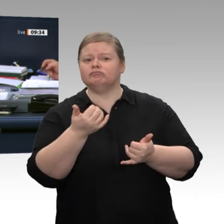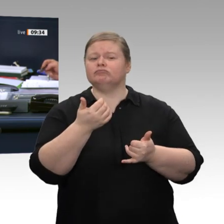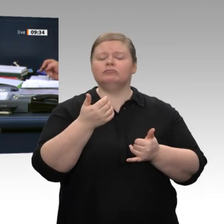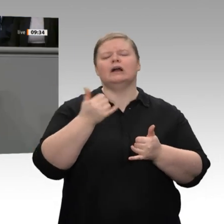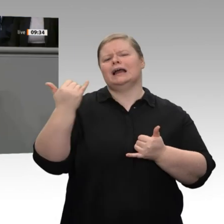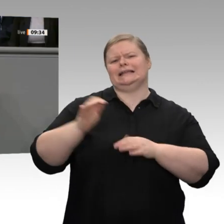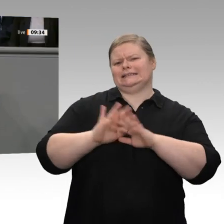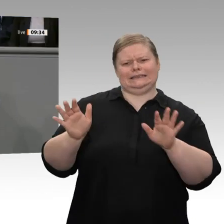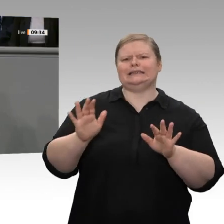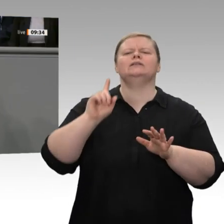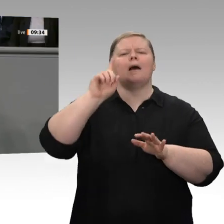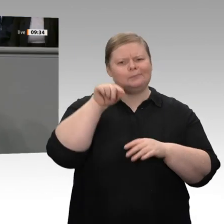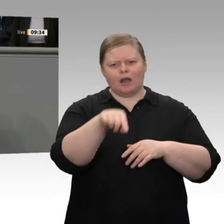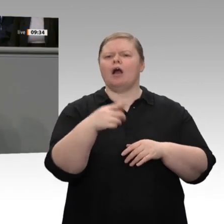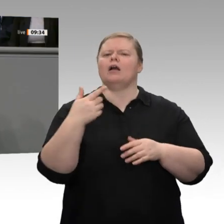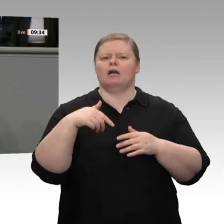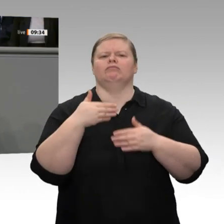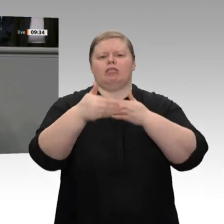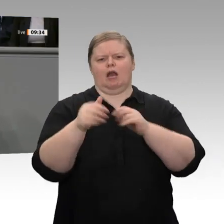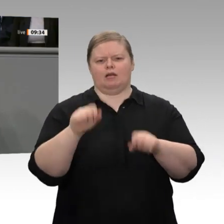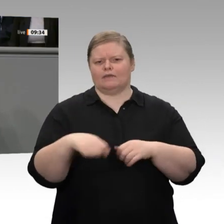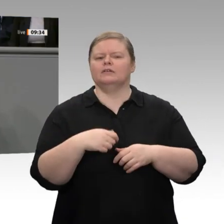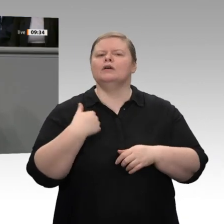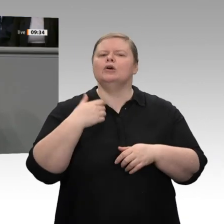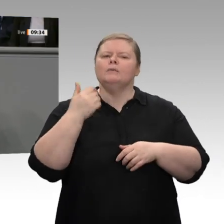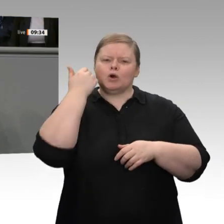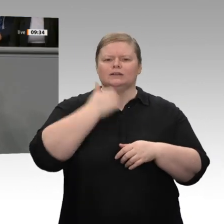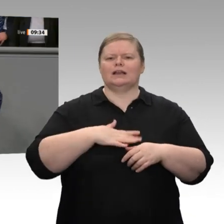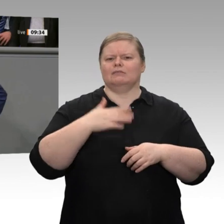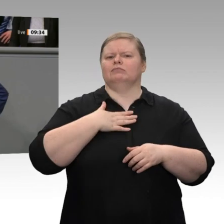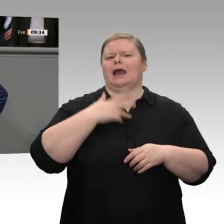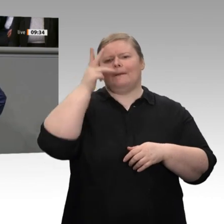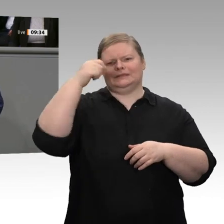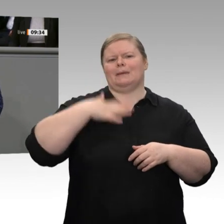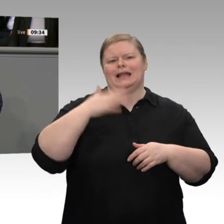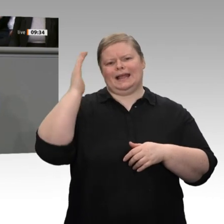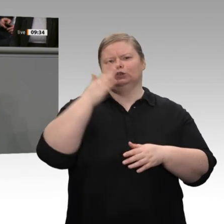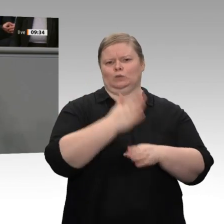Jetzt nicht. Das entscheiden Sie nicht. Okay. 1 : 0 für Sie. Kommentieren Sie den